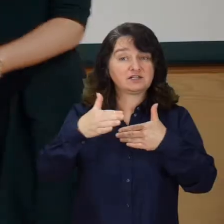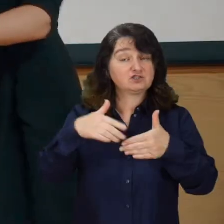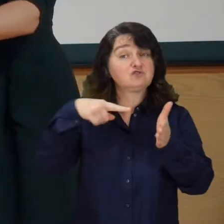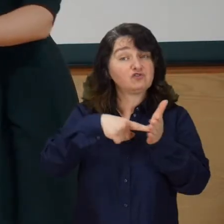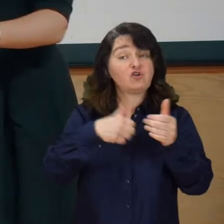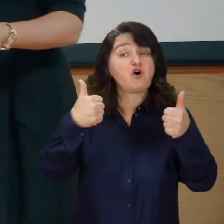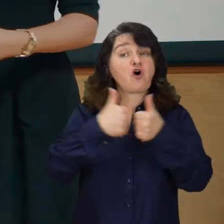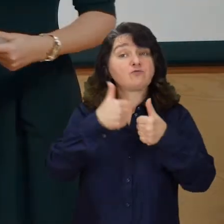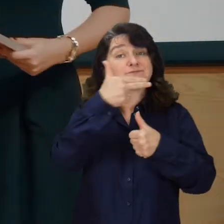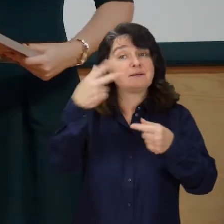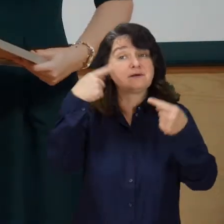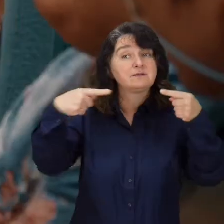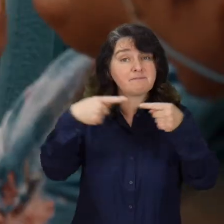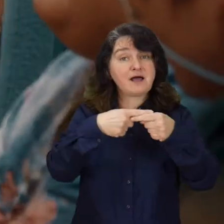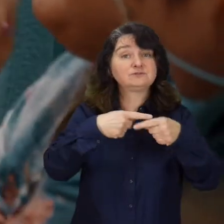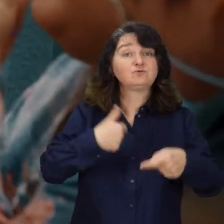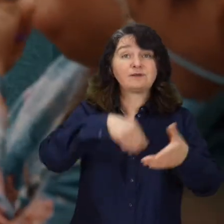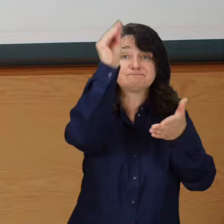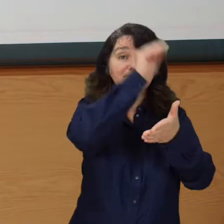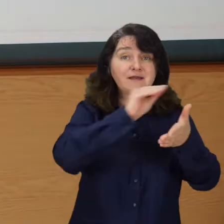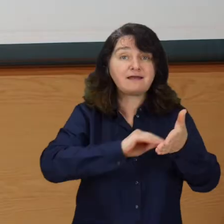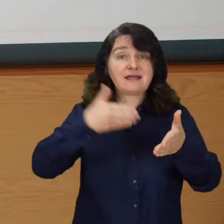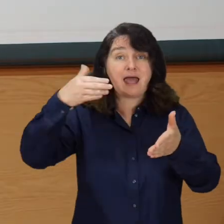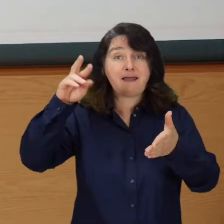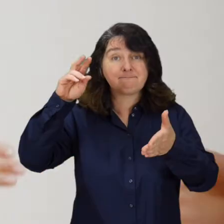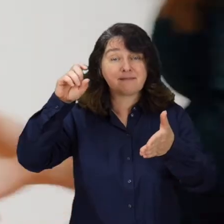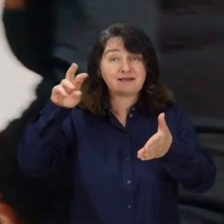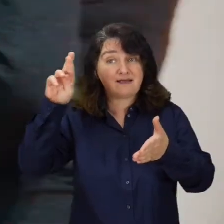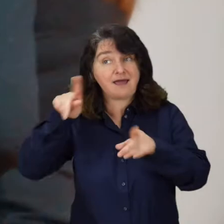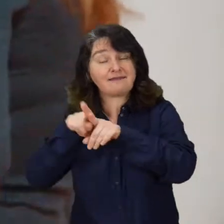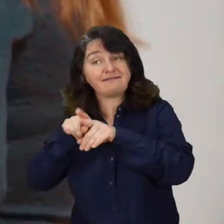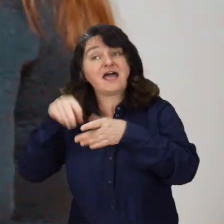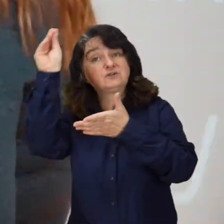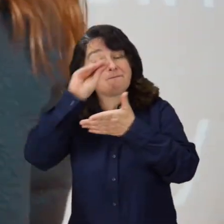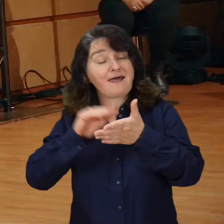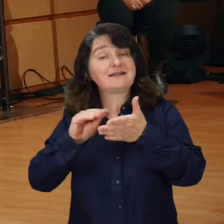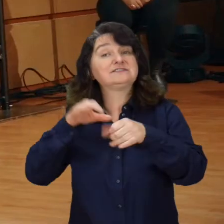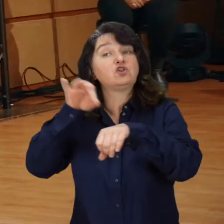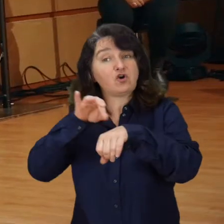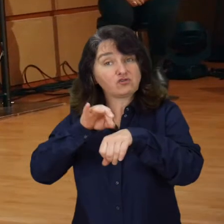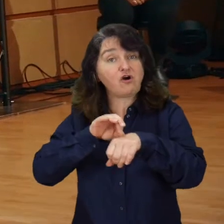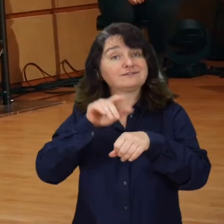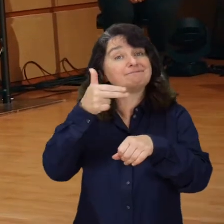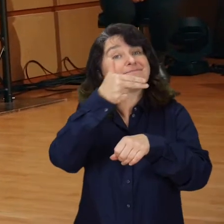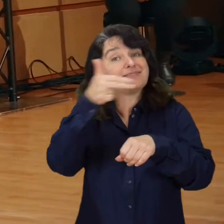Jest to konkurs poświęcony pracom magisterskim i doktorskim, które zajmują się problematyką niepełnosprawności.